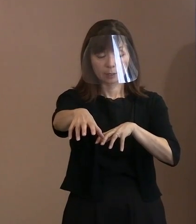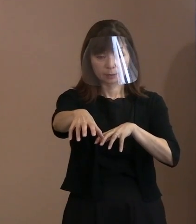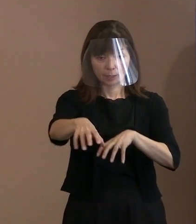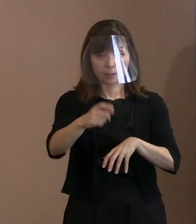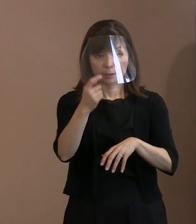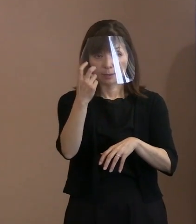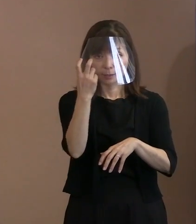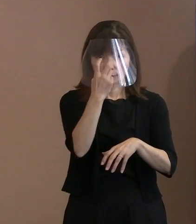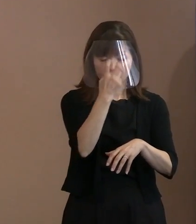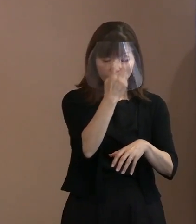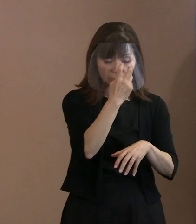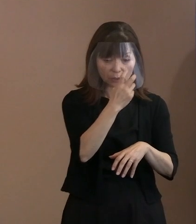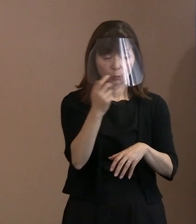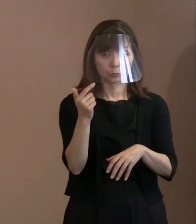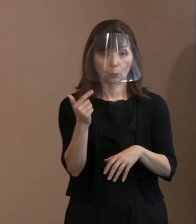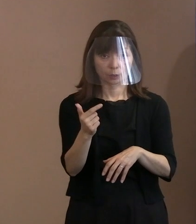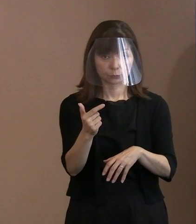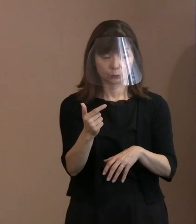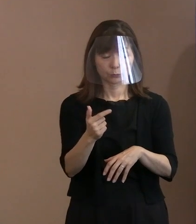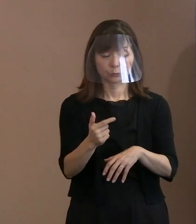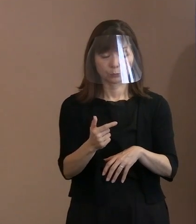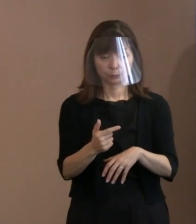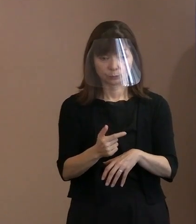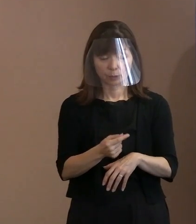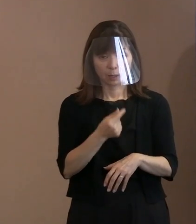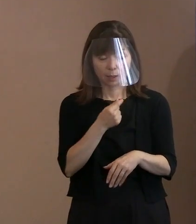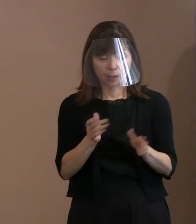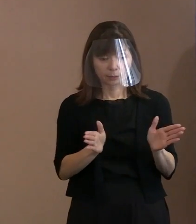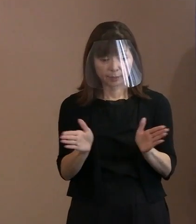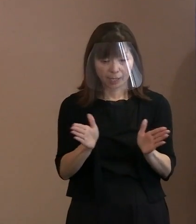そのためには 当然､警備体制ということになりますので､